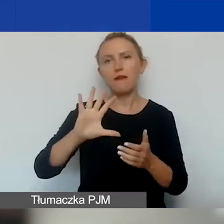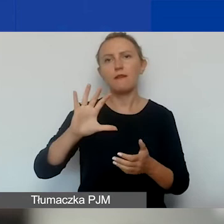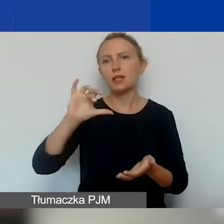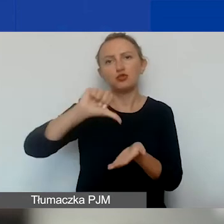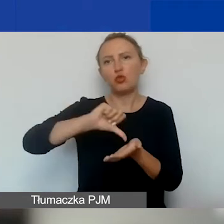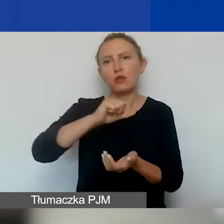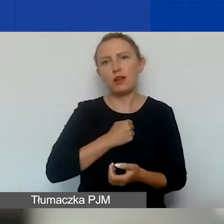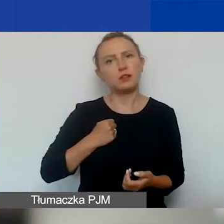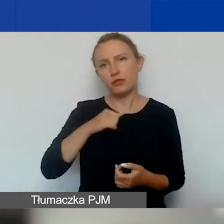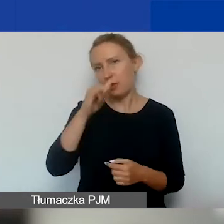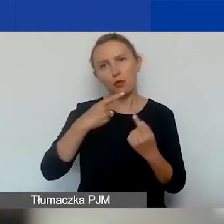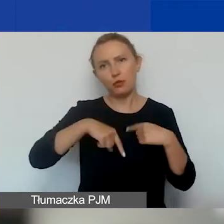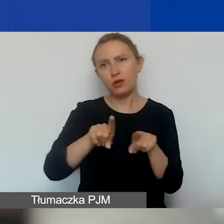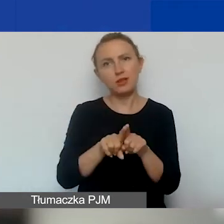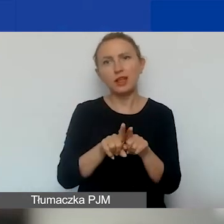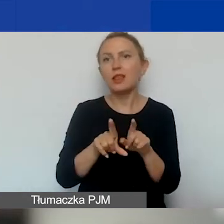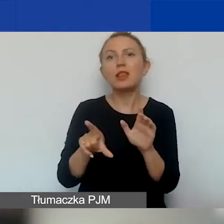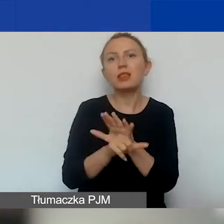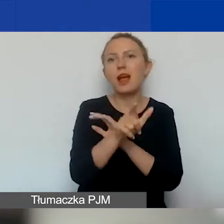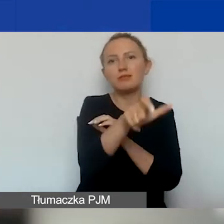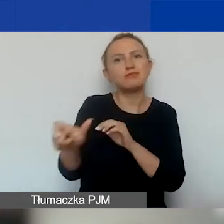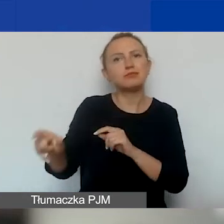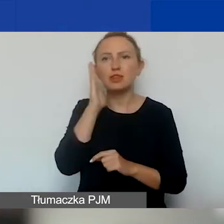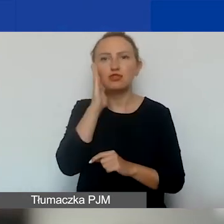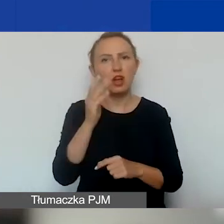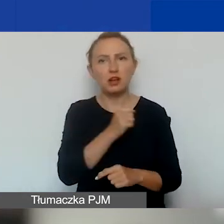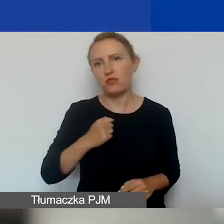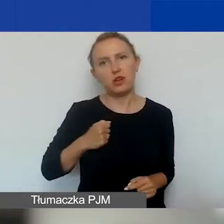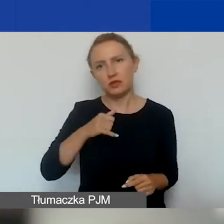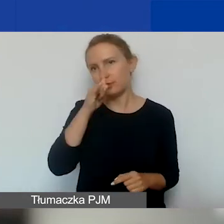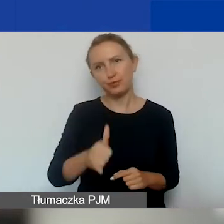i nie mogą być adresowane do mieszkańców m.st. Warszawa.